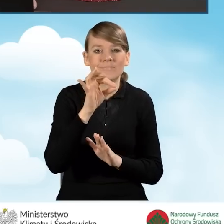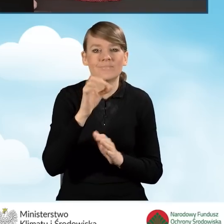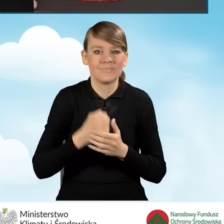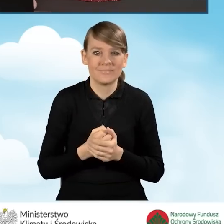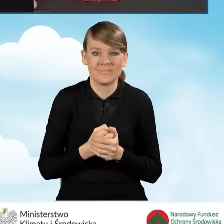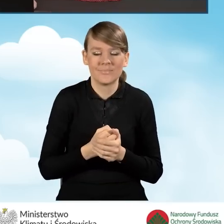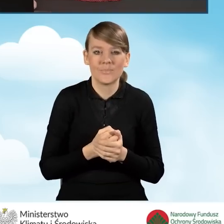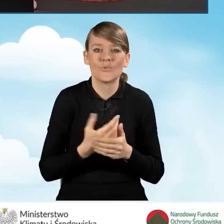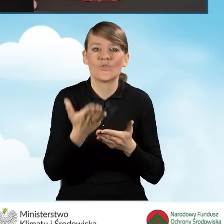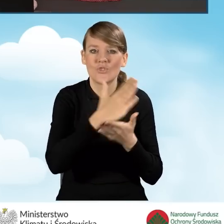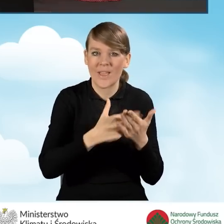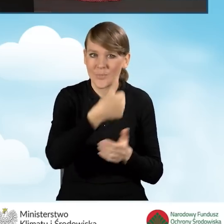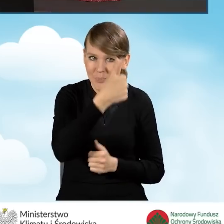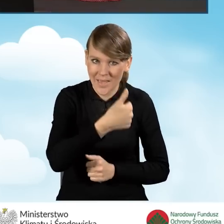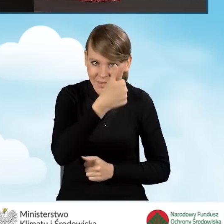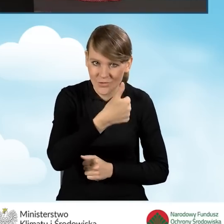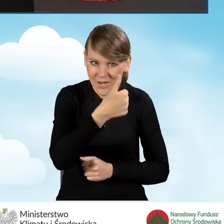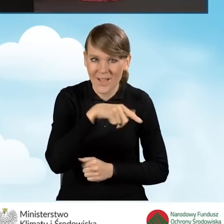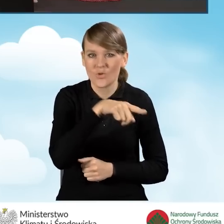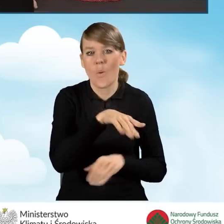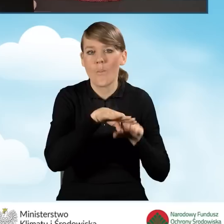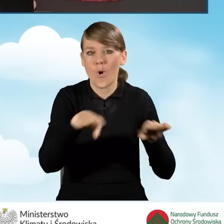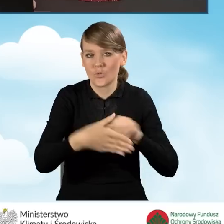obejmował część pierwszą, czyli poziom podstawowy,